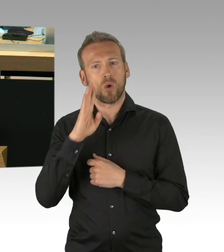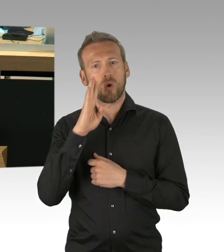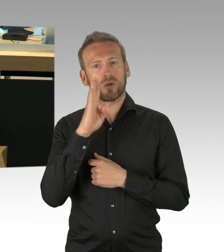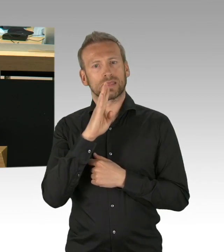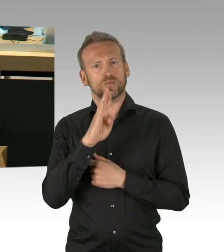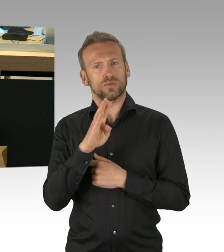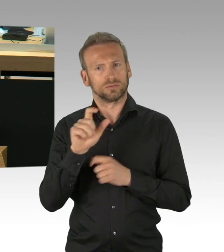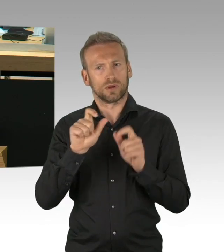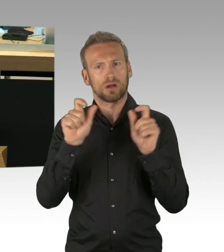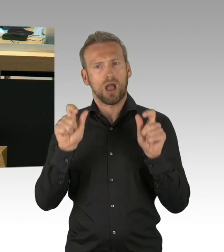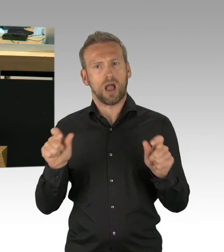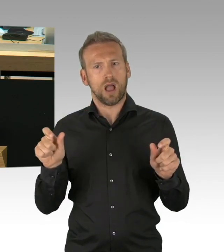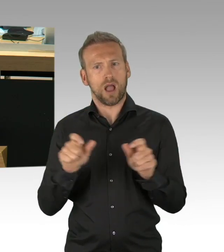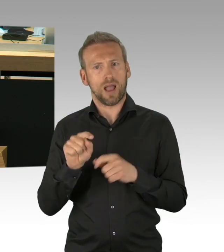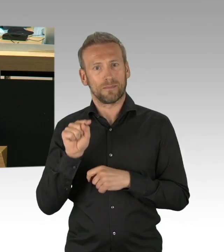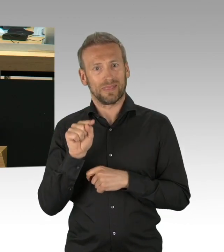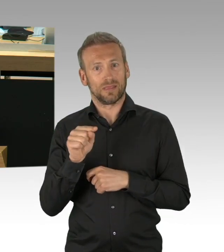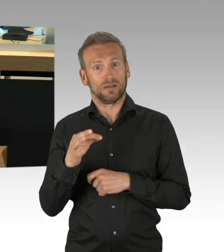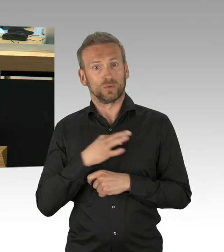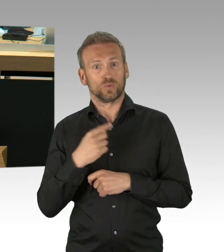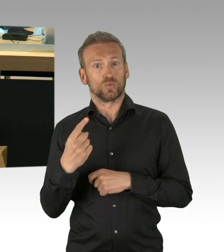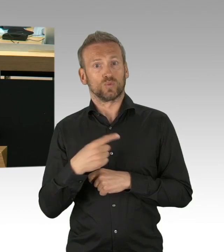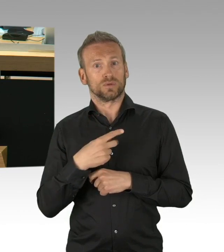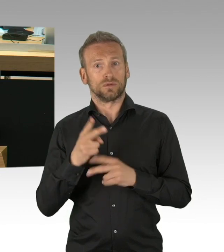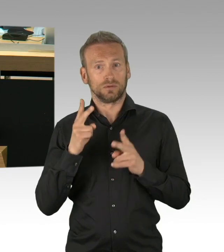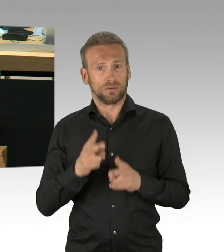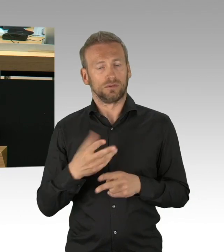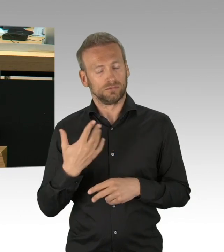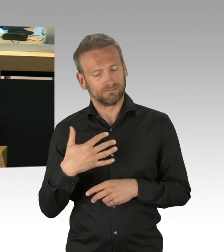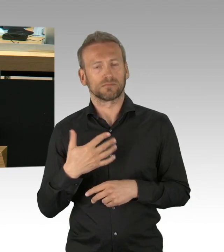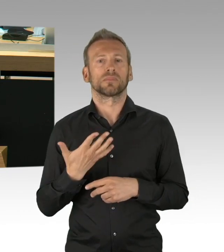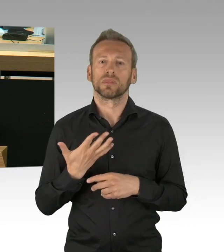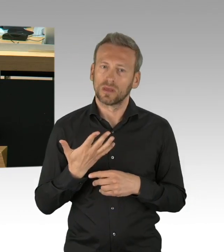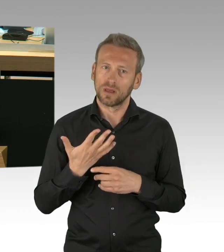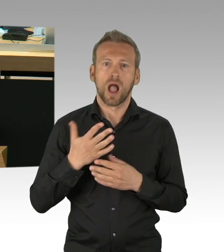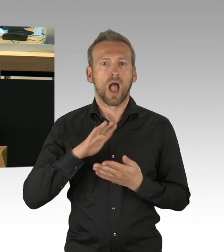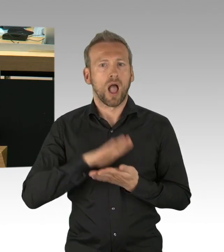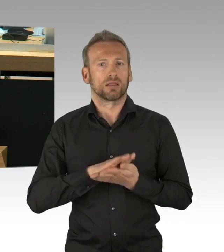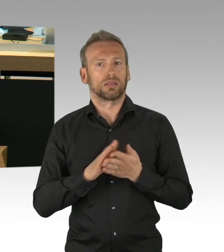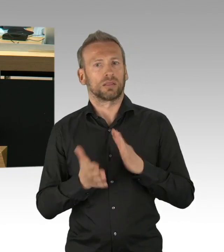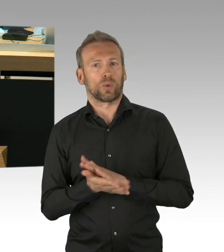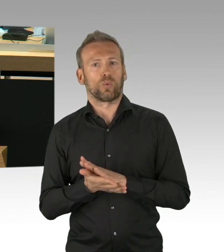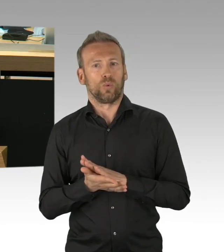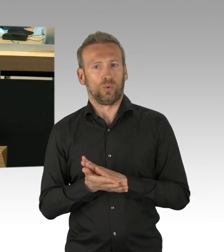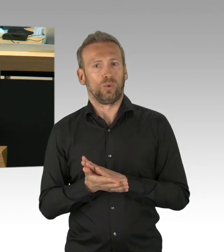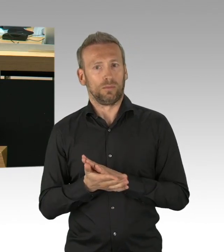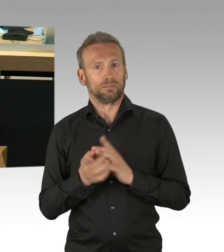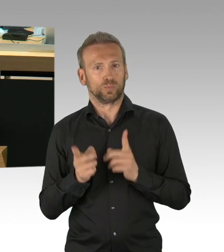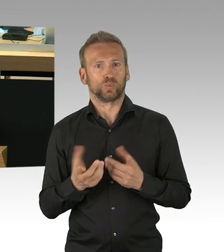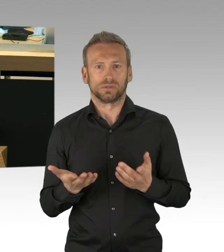auch zur Stabilisierung eines Status Quo per se geben, genau deswegen ist es richtig, dass wir eben die Rechtsverordnung zurückgeholt haben